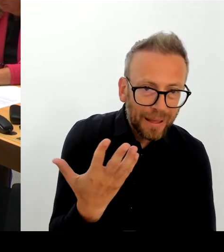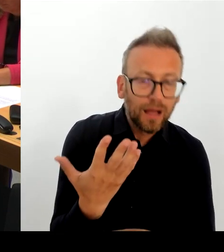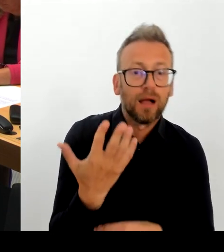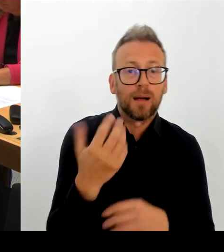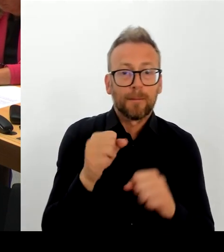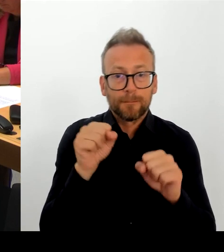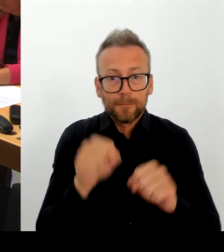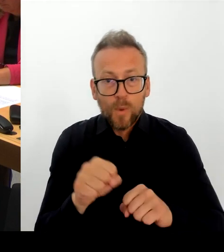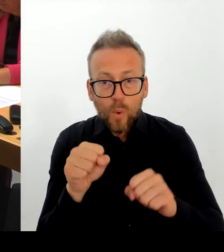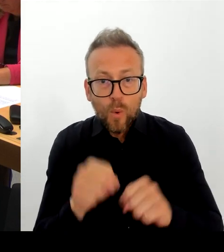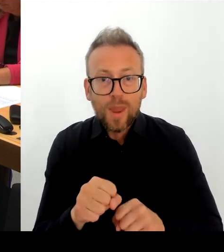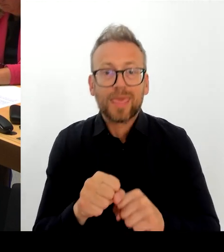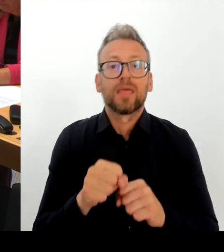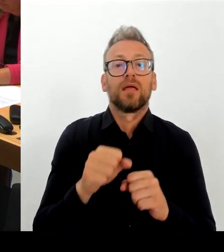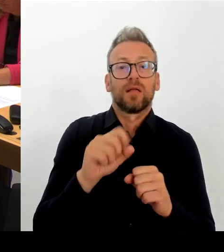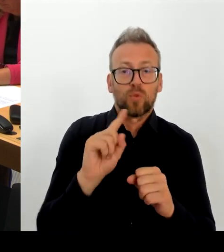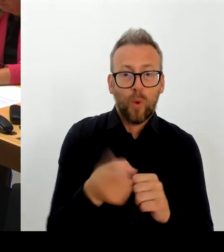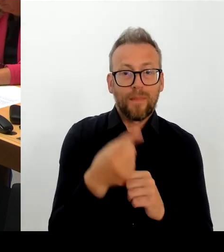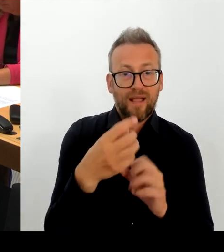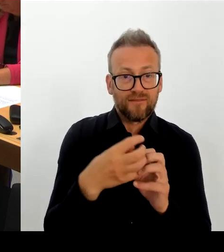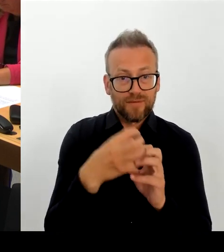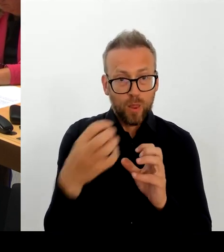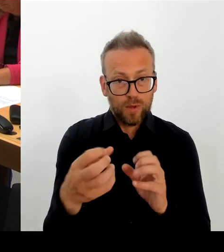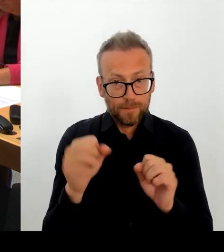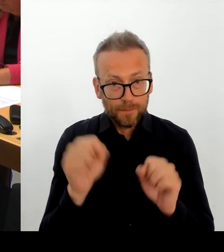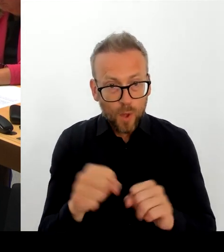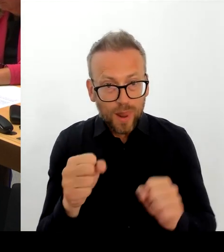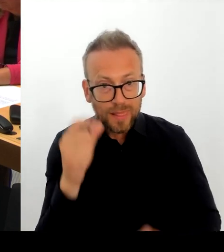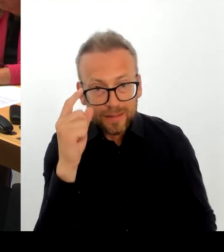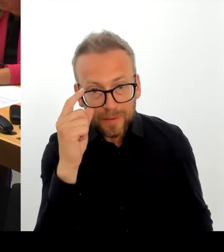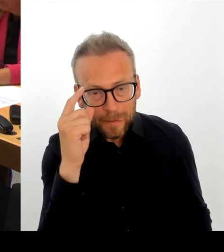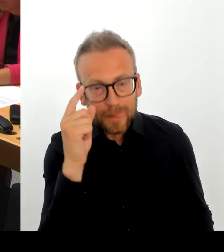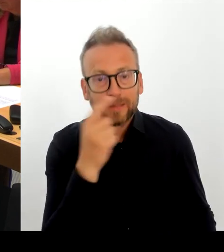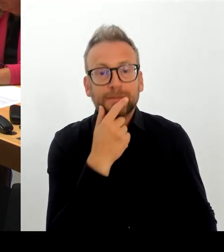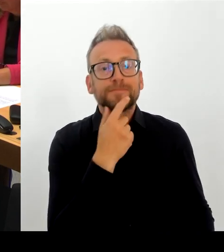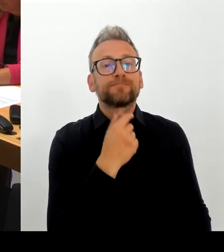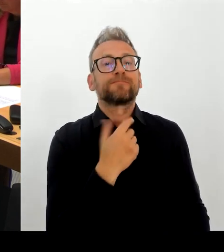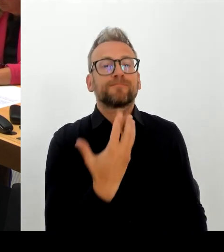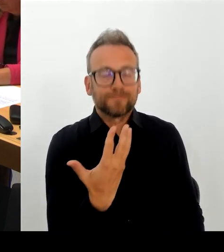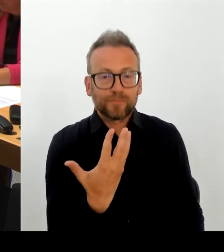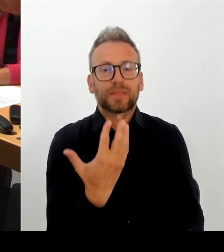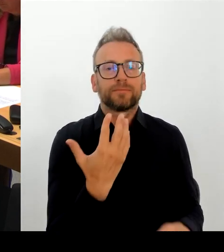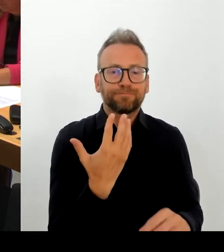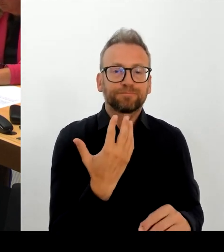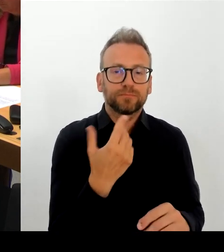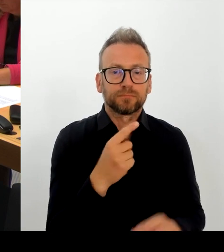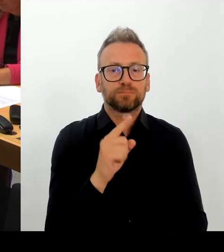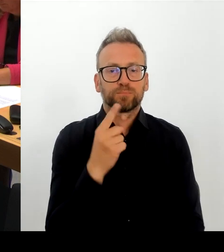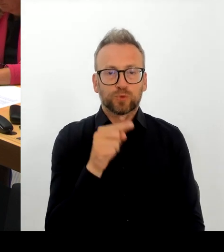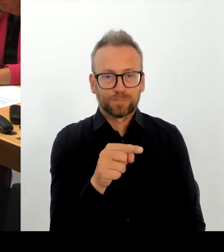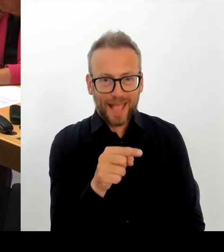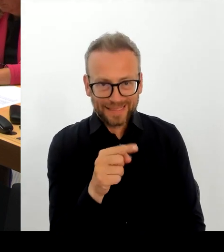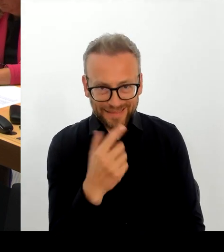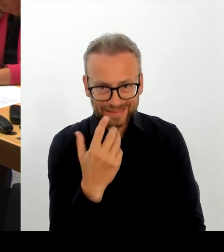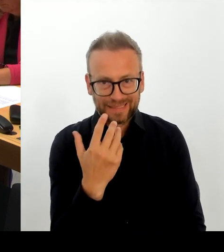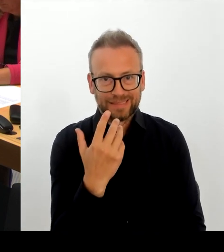großen Filmfestivals, das wollen wir. Das werden wir sicherstellen. Und diese Fragen, die dort in diesem Schreiben auftauchen, welches ich